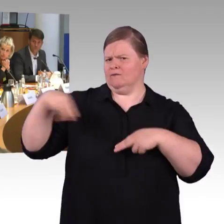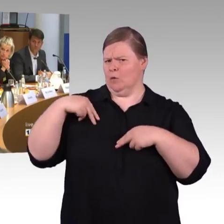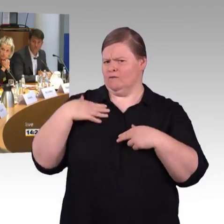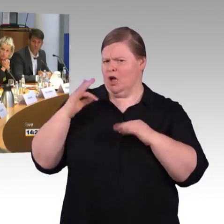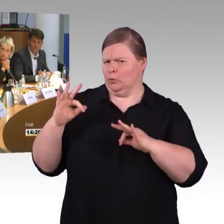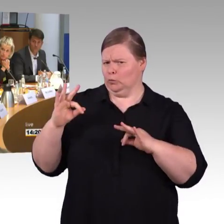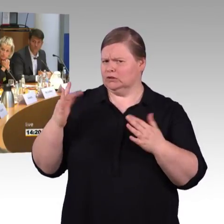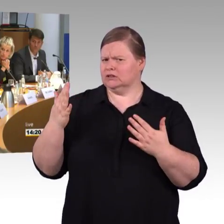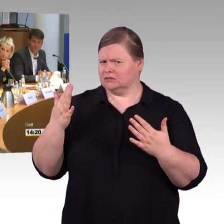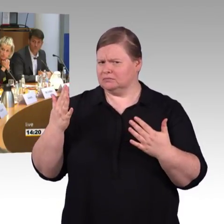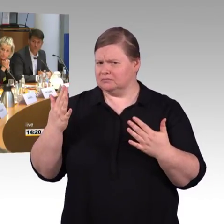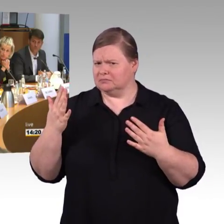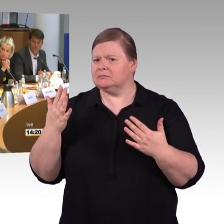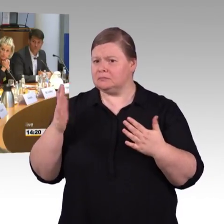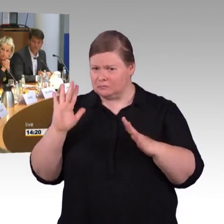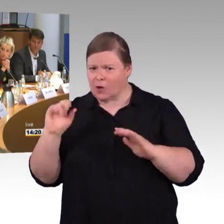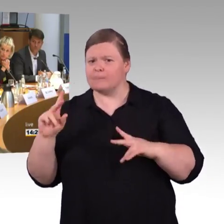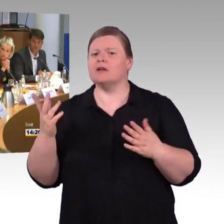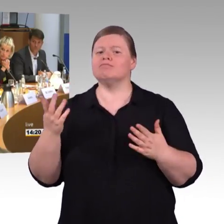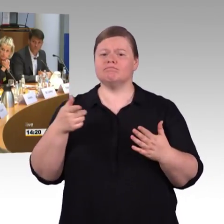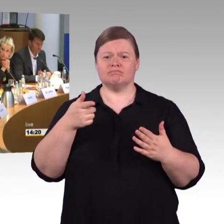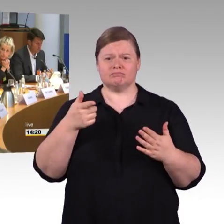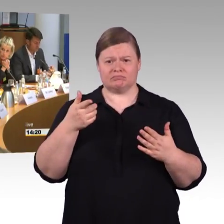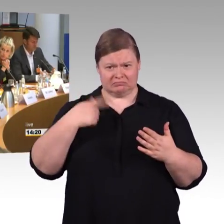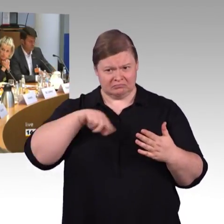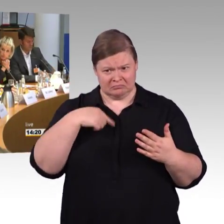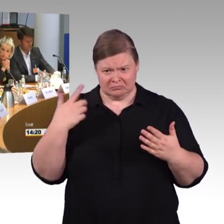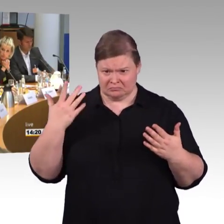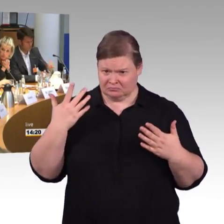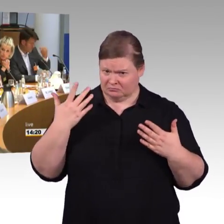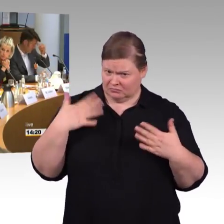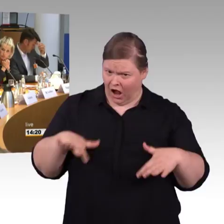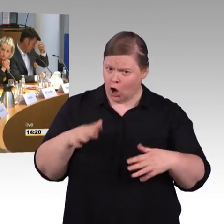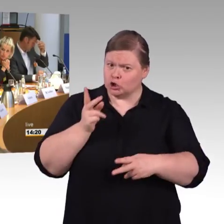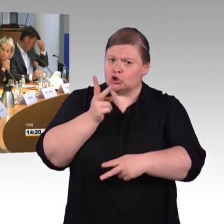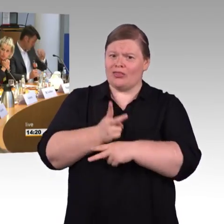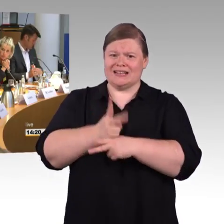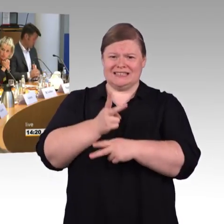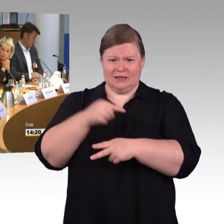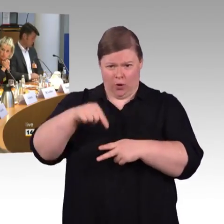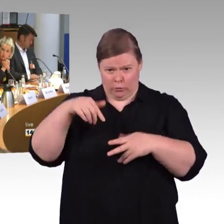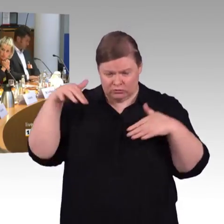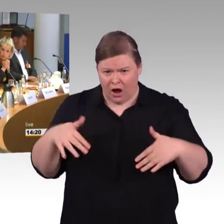auch ich möchte mich bedanken, dass wir vom BSK die Möglichkeit haben, hier heute Stellung zu beziehen.